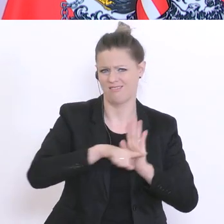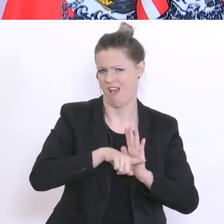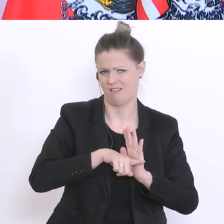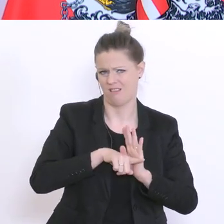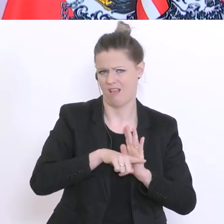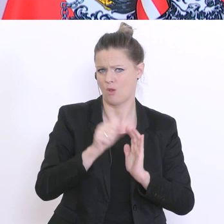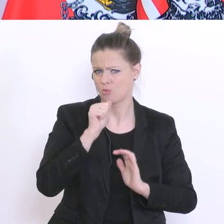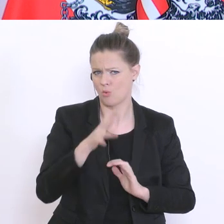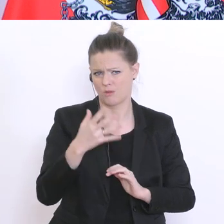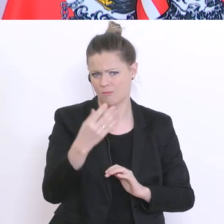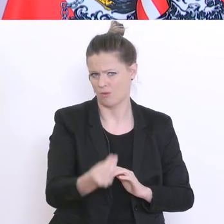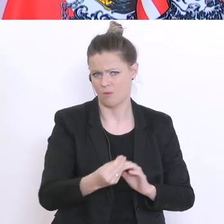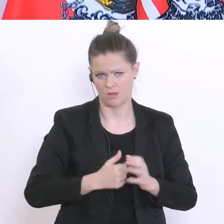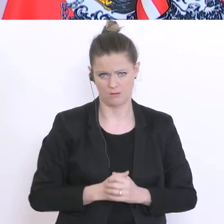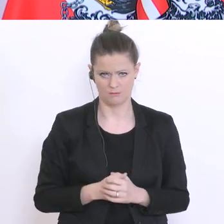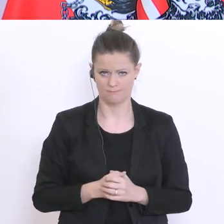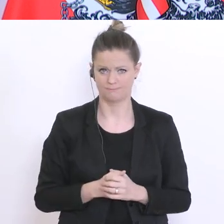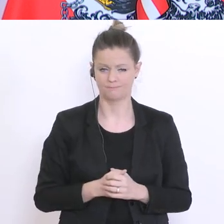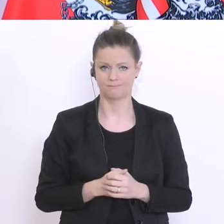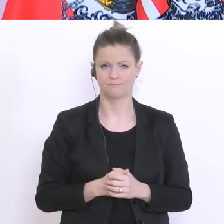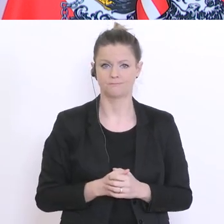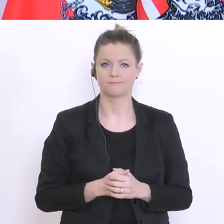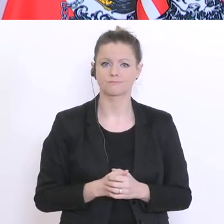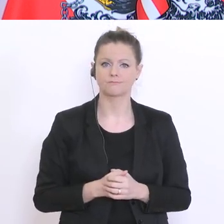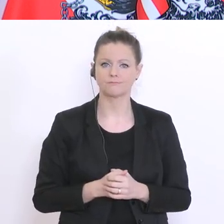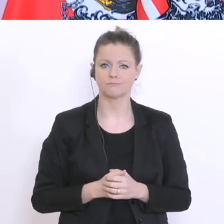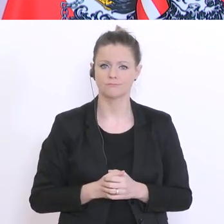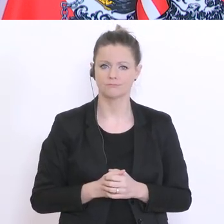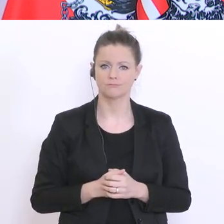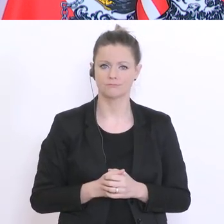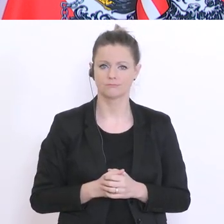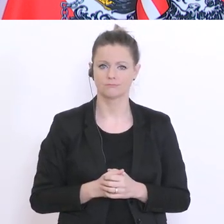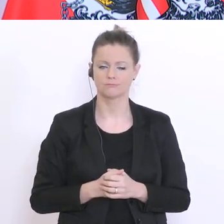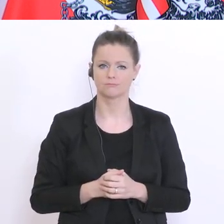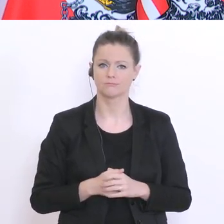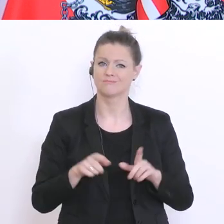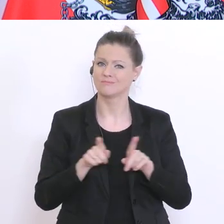Notengebung erwachsen wird. Und wenn es sich bei den ausständigen Schularbeiten auch nicht